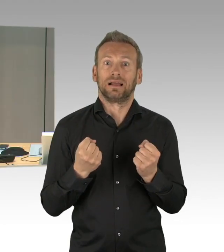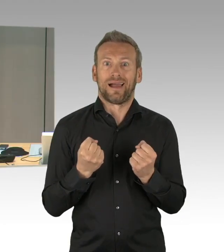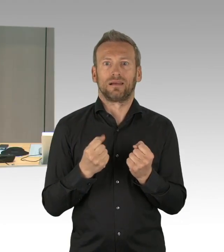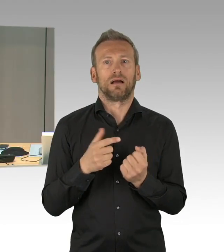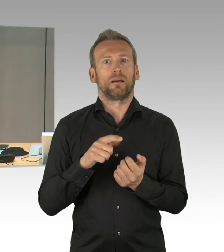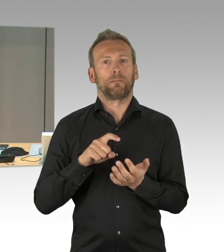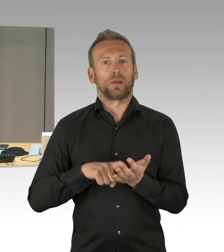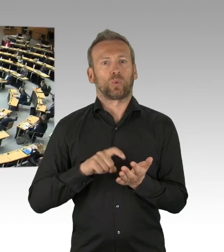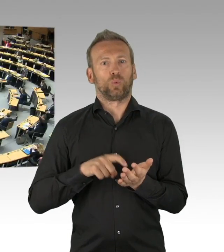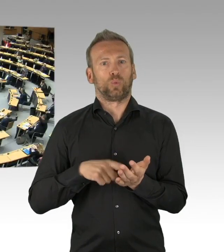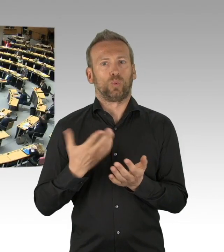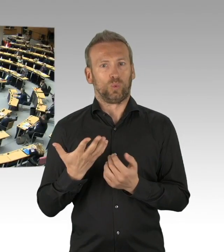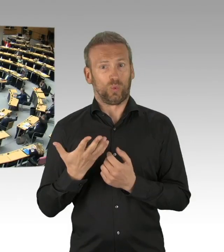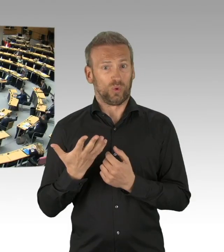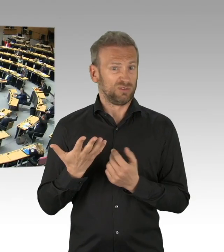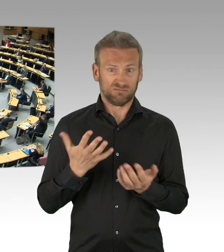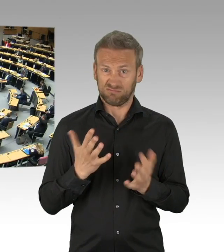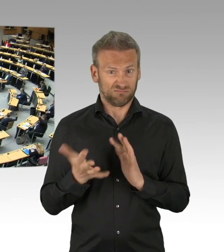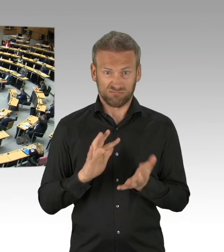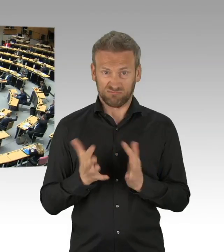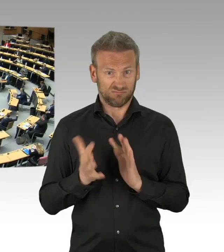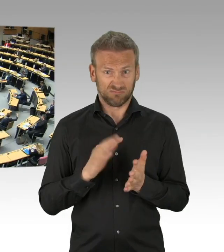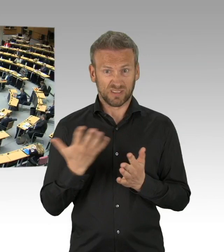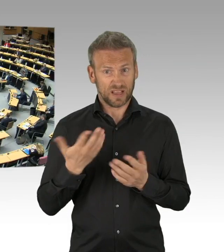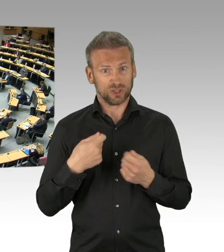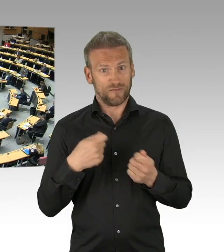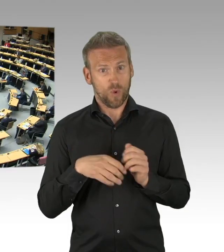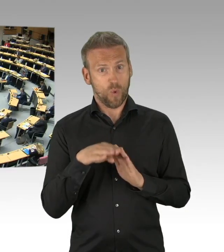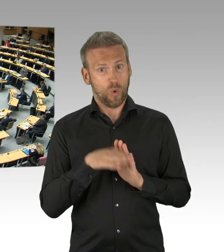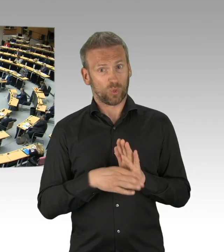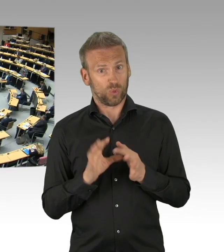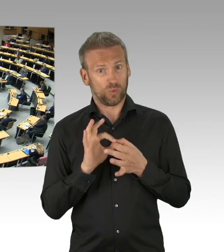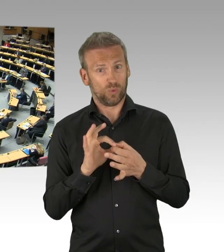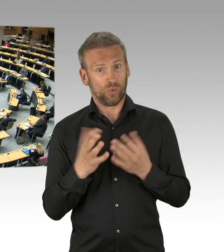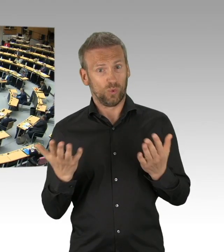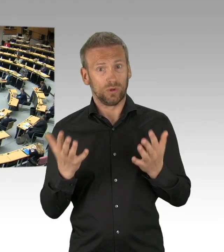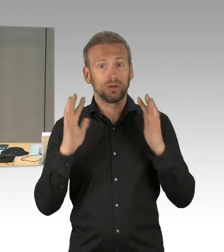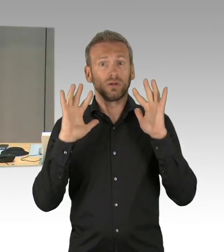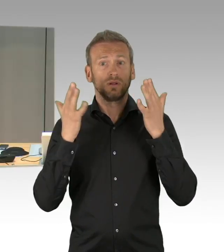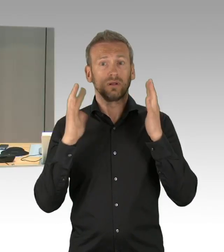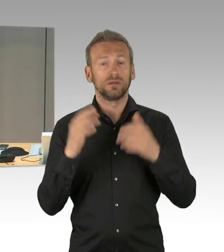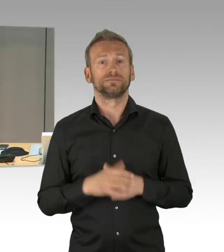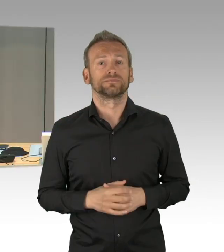Das sind alle anderen Fraktionen. Ich darf vorsichtshalber fragen, gibt es Enthaltungen, das ist nicht der Fall.